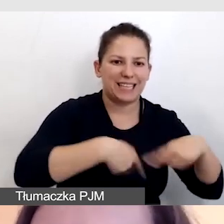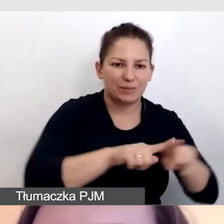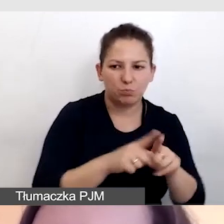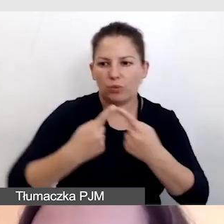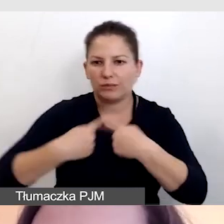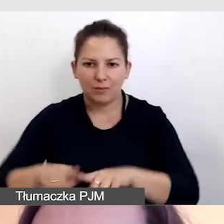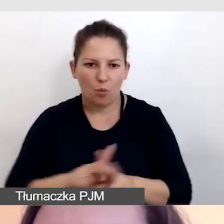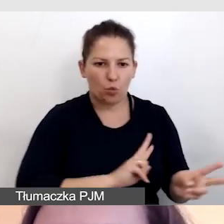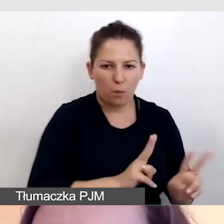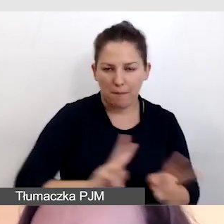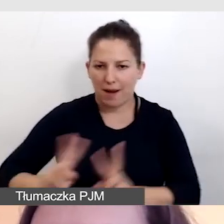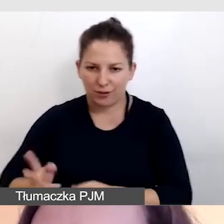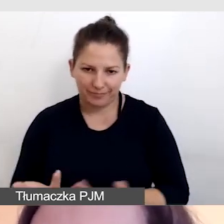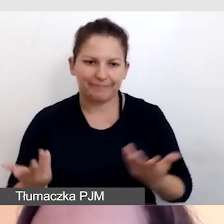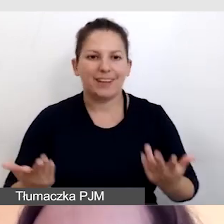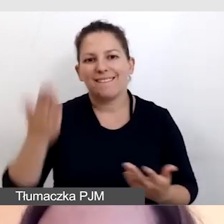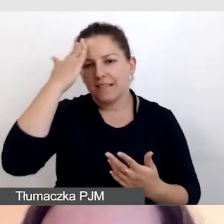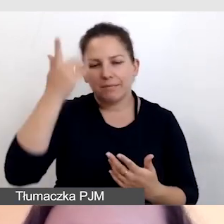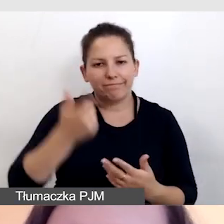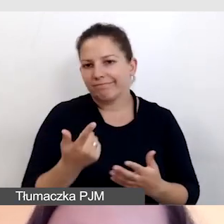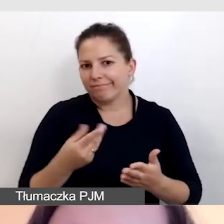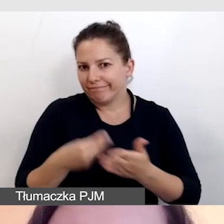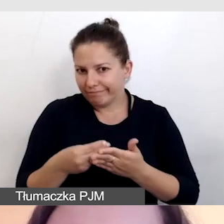Nie zawsze możemy sobie na to pozwolić.